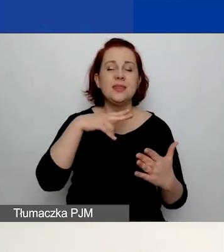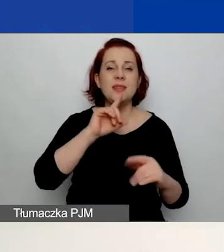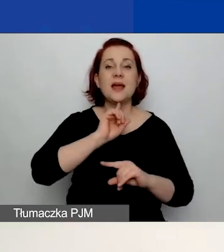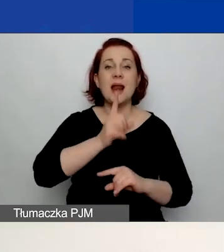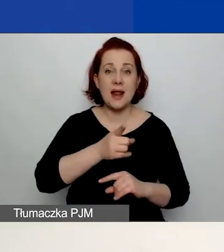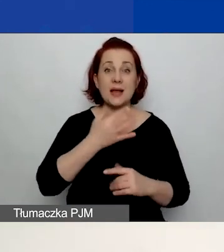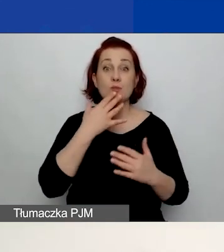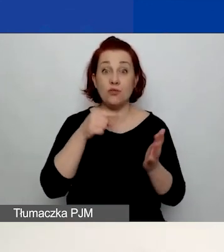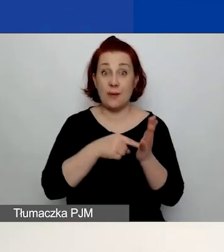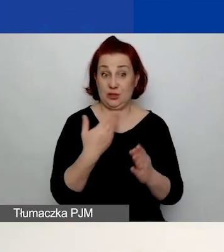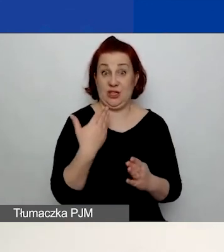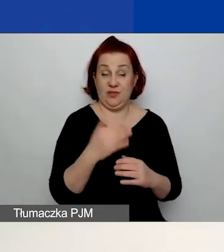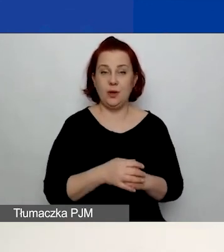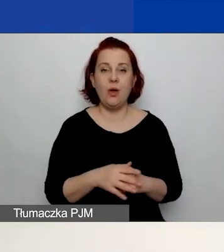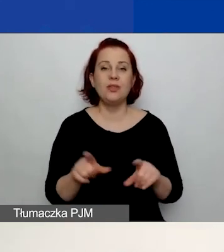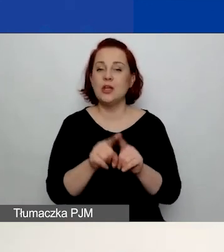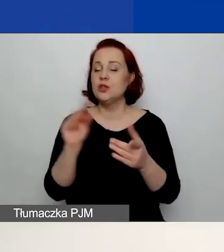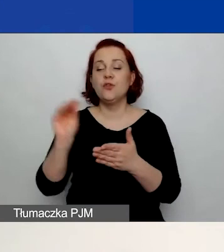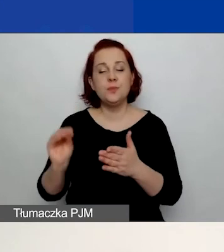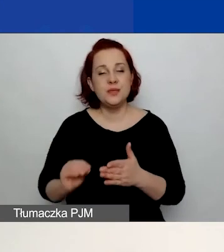wpisujecie tutaj dane, nie załączacie żadnych dokumentów.